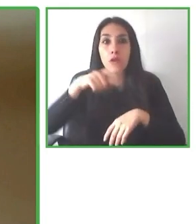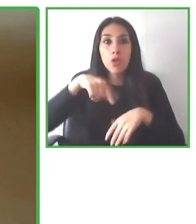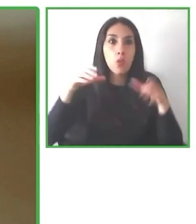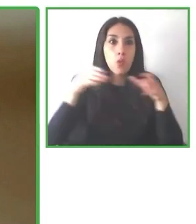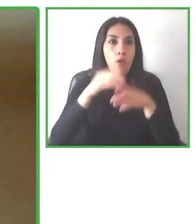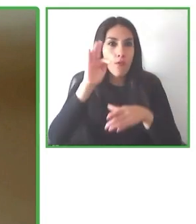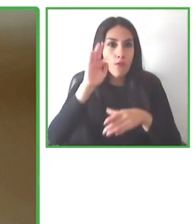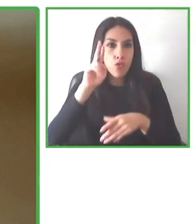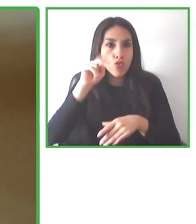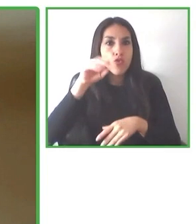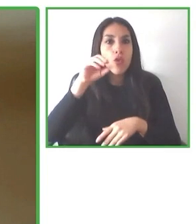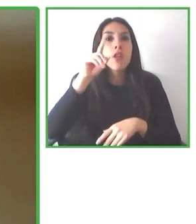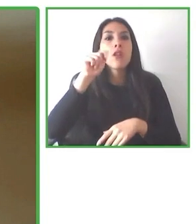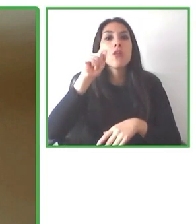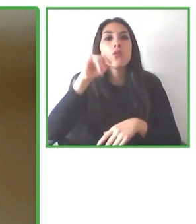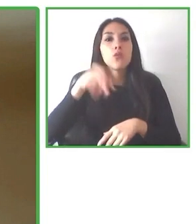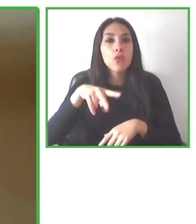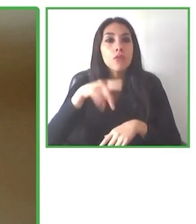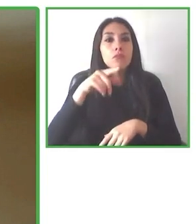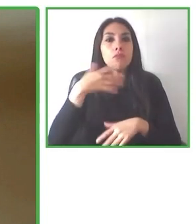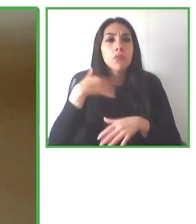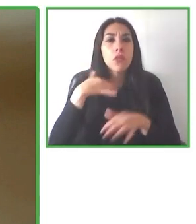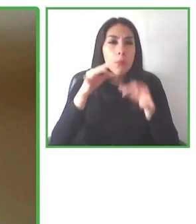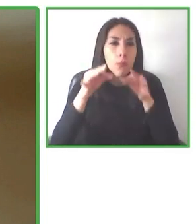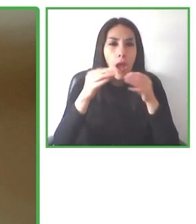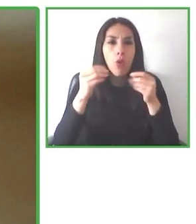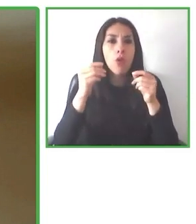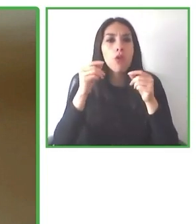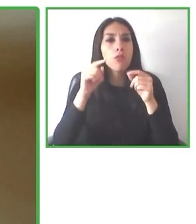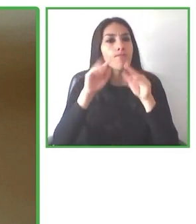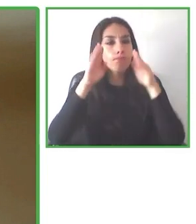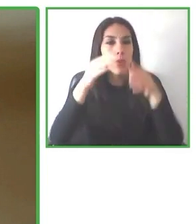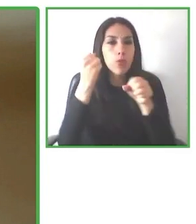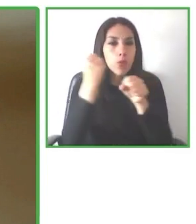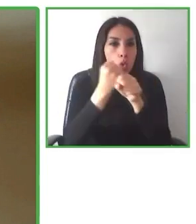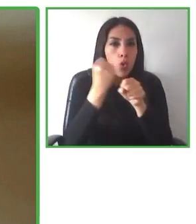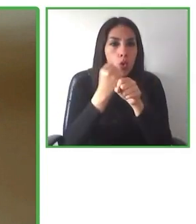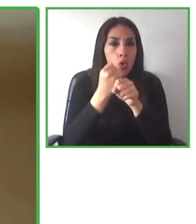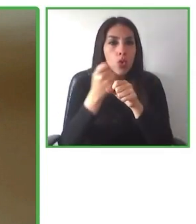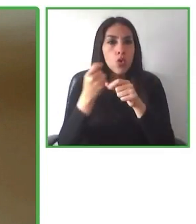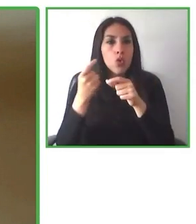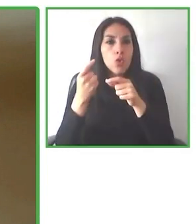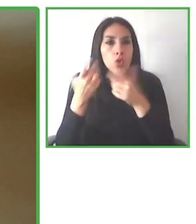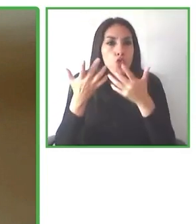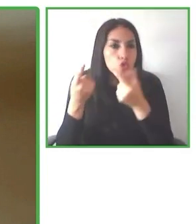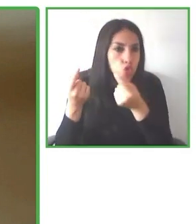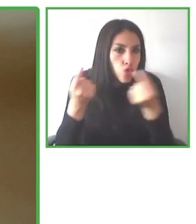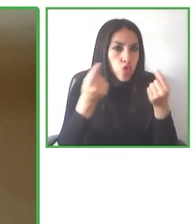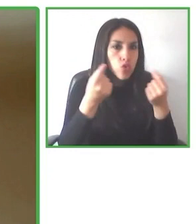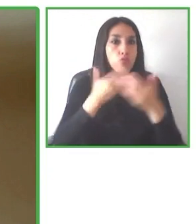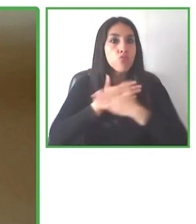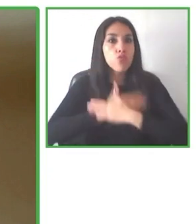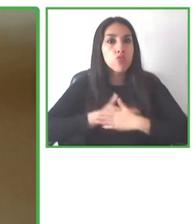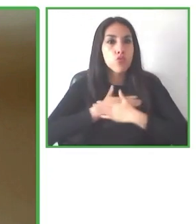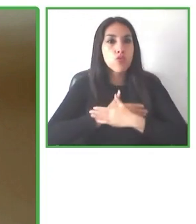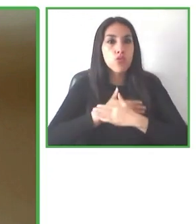holística de los requerimientos que debe tener, para que una experiencia realmente sea